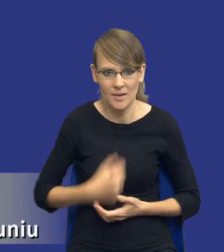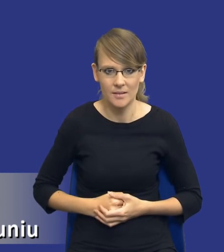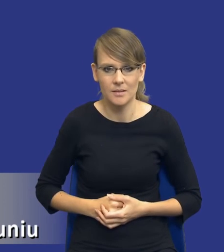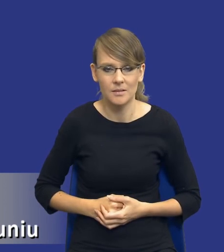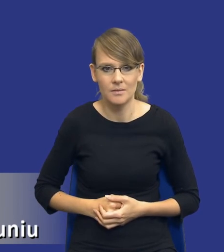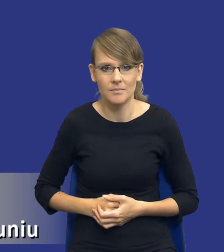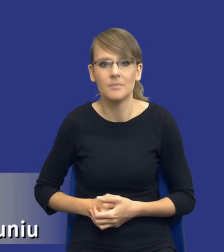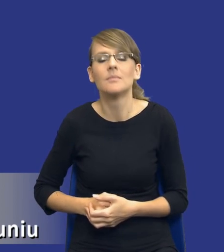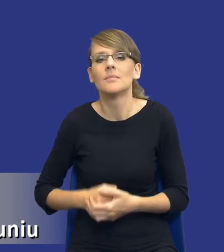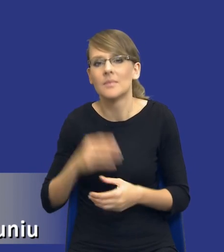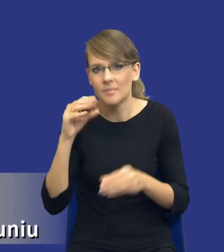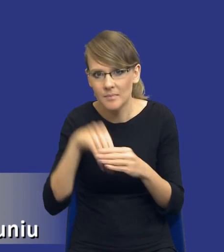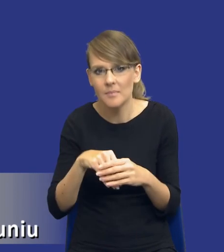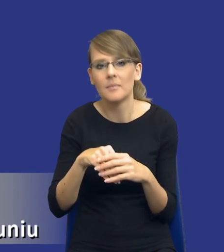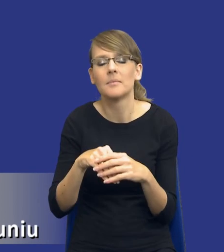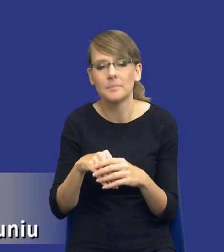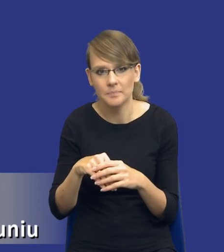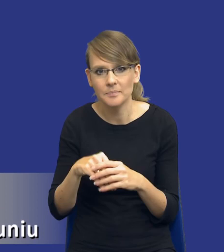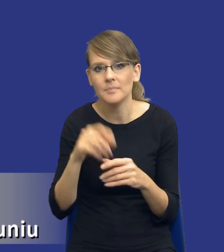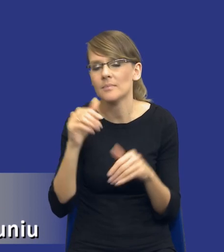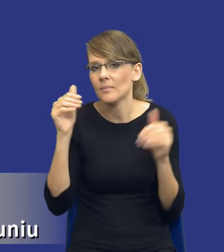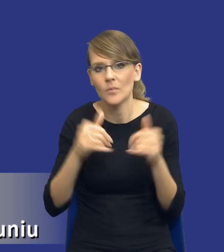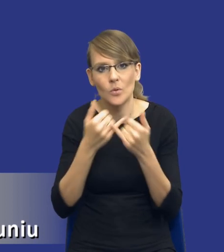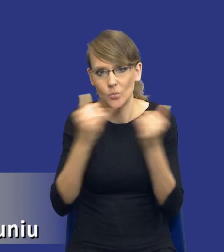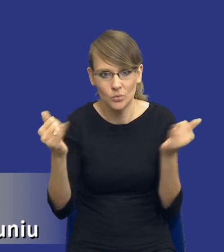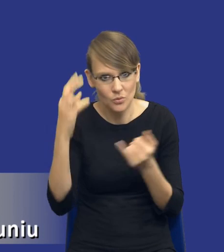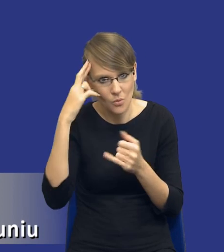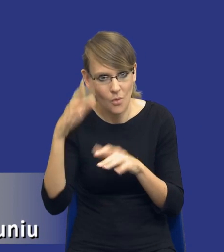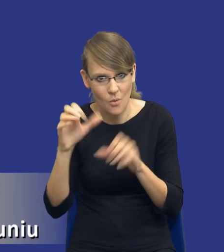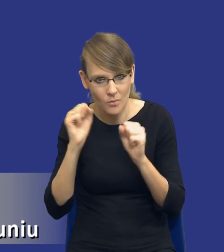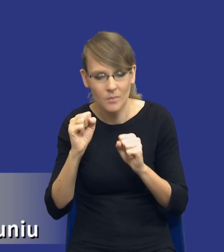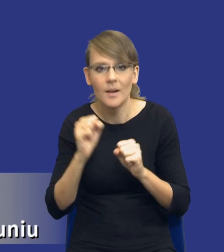istnieje tutaj rzeczywiście pewne pole do różnych interpretacji, ale jak postaram się